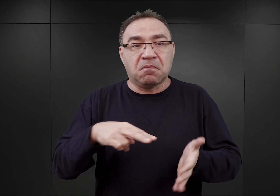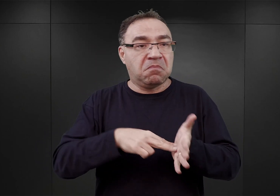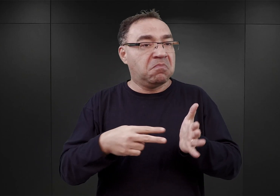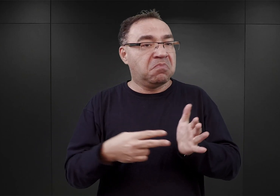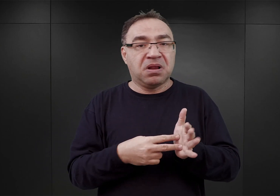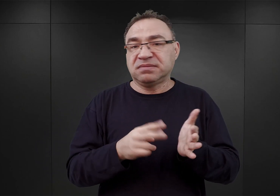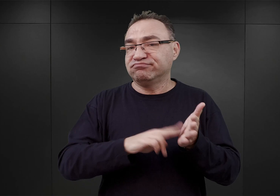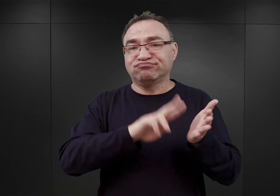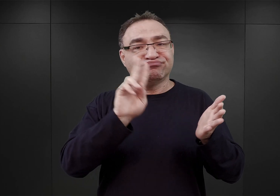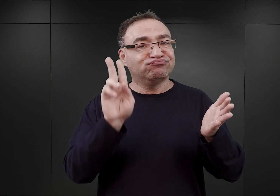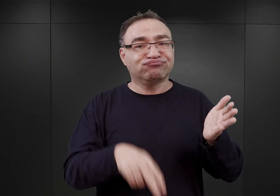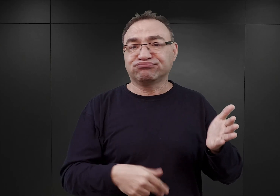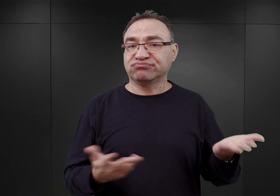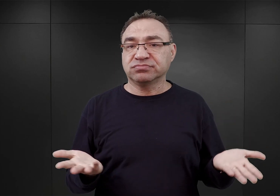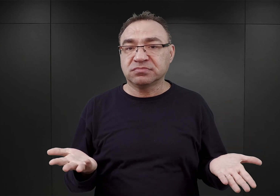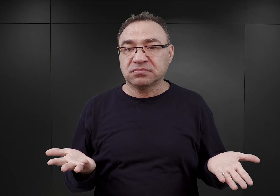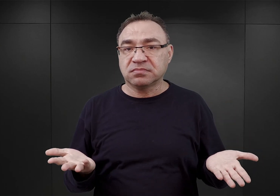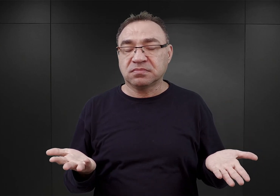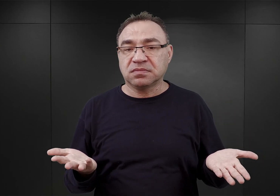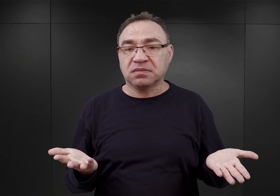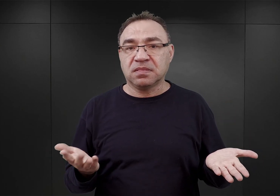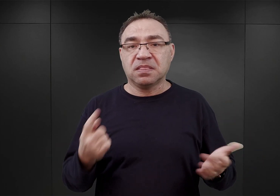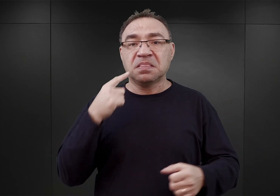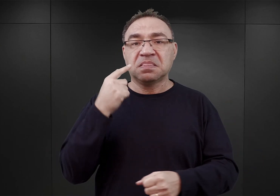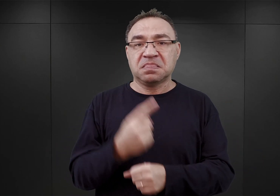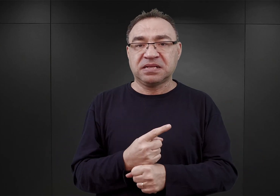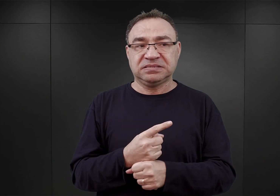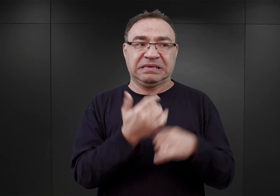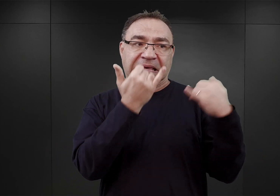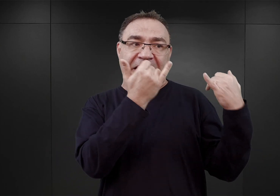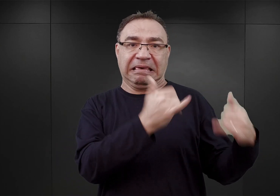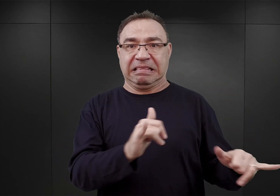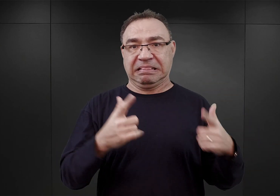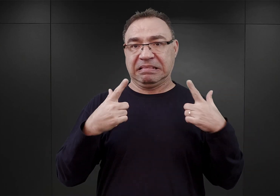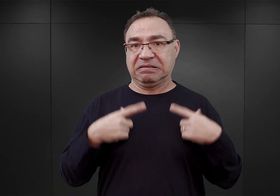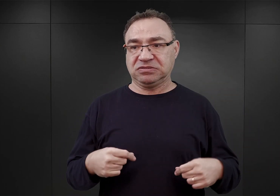jak się wydaje, główne decyzje zapadały zupełnie poza Glücksem,